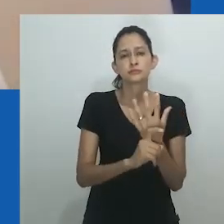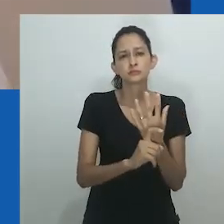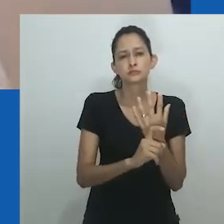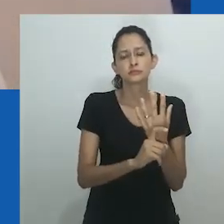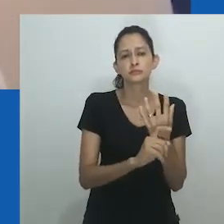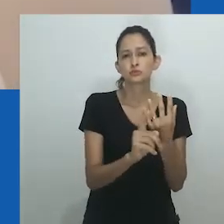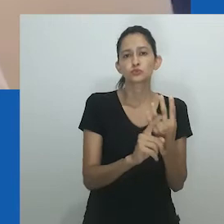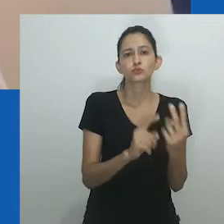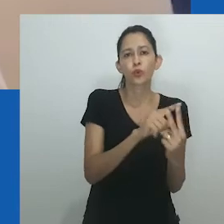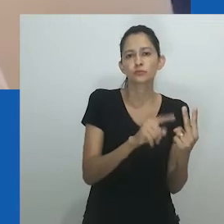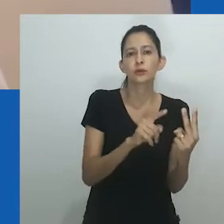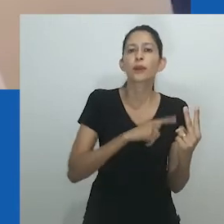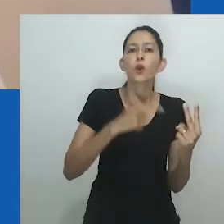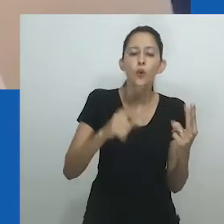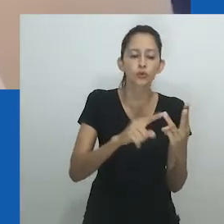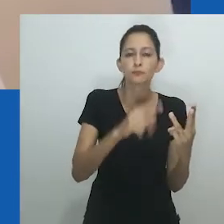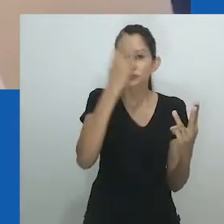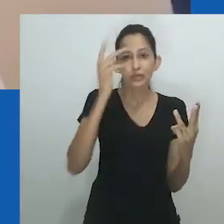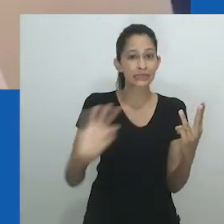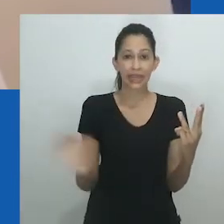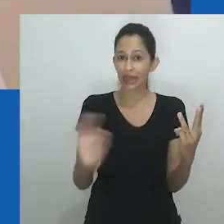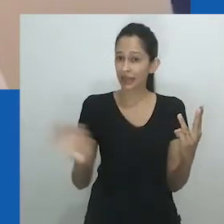Na próxima seção eu falo das muitas faces do gênero.